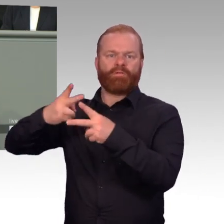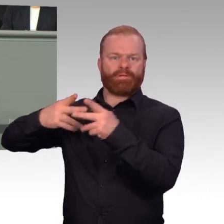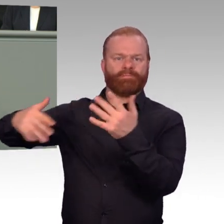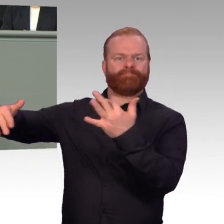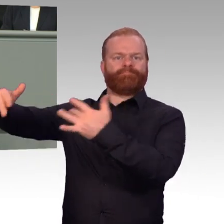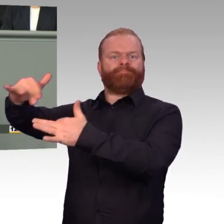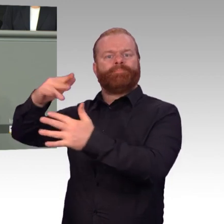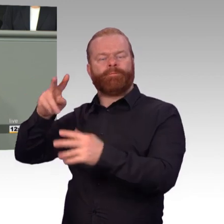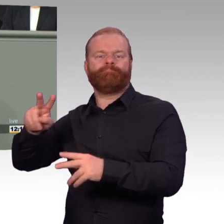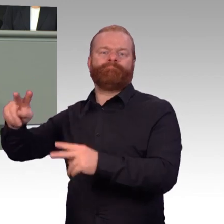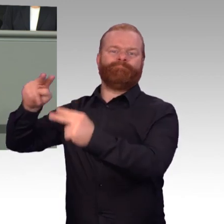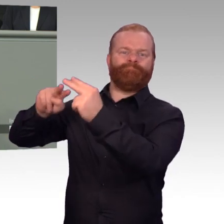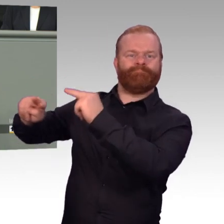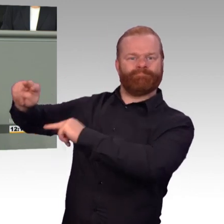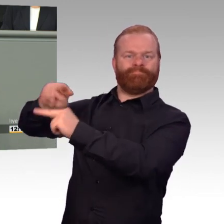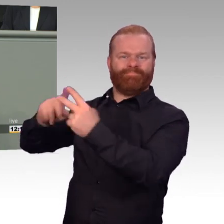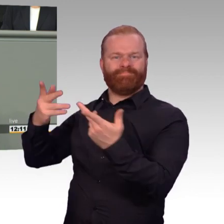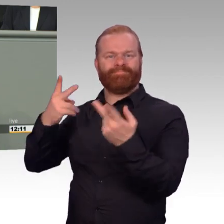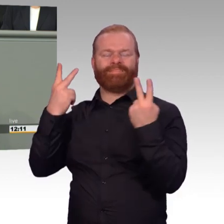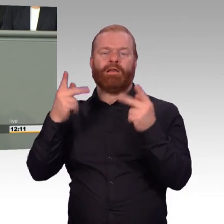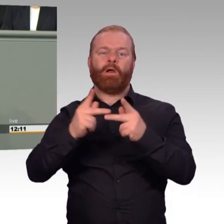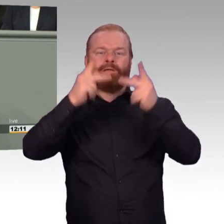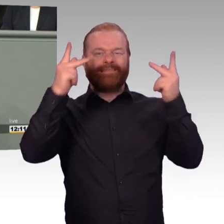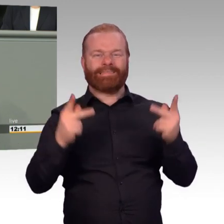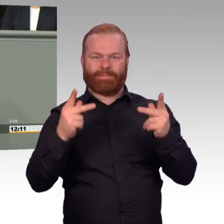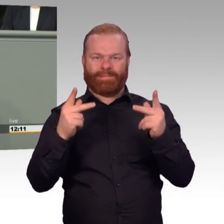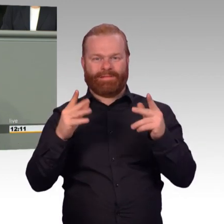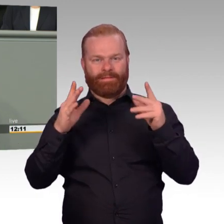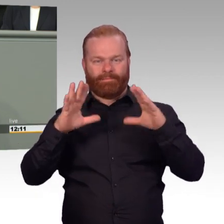die Einführung einer Rentenversicherungspflicht, Frau Ministerin, für die Übergangsgebührnisse